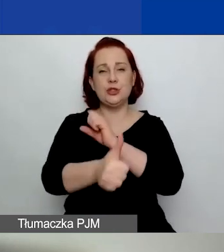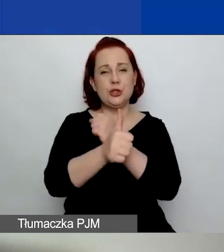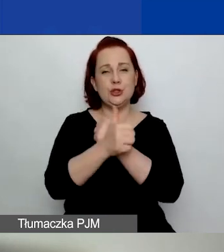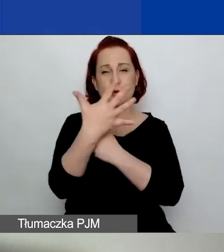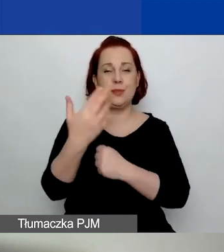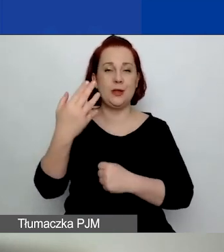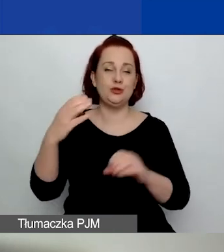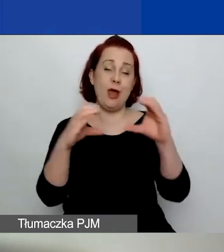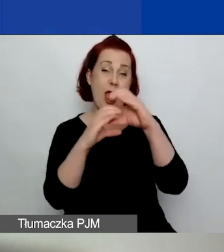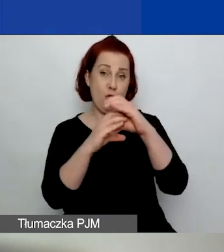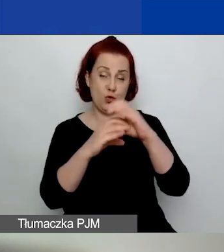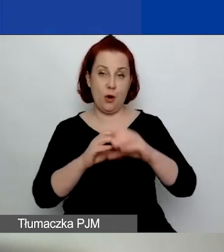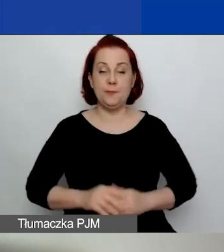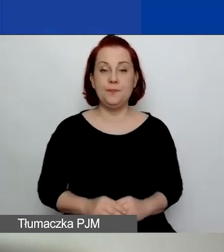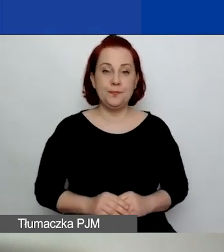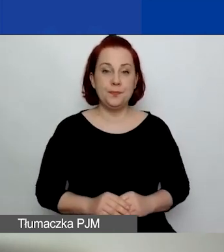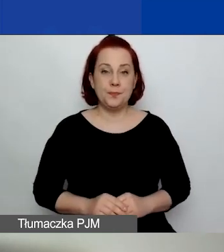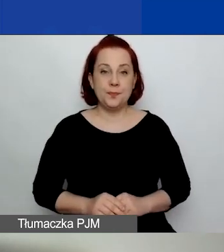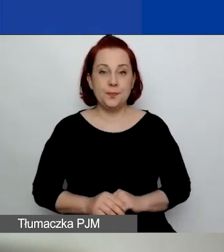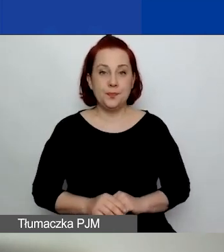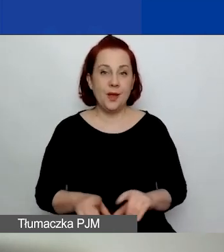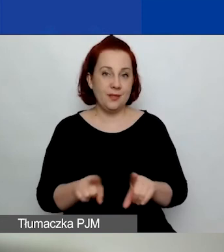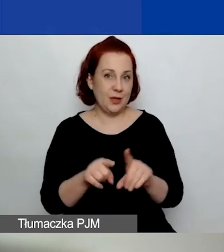Tu jest też różnica -